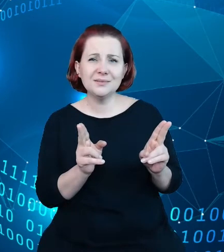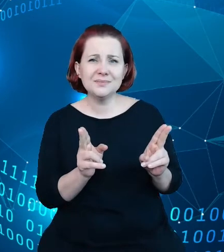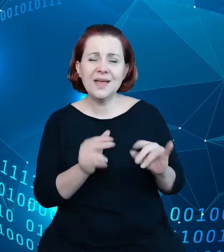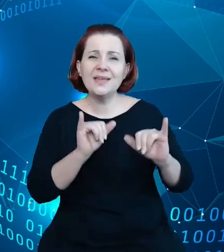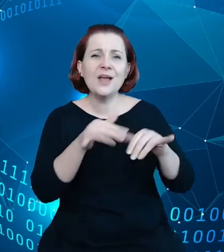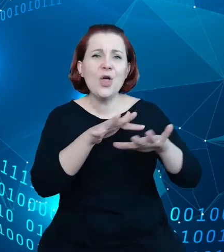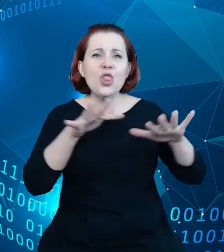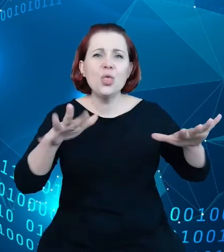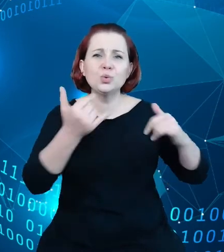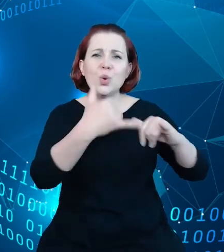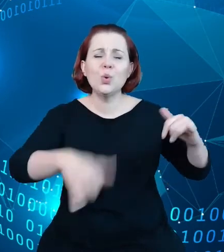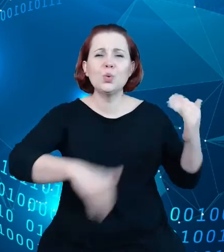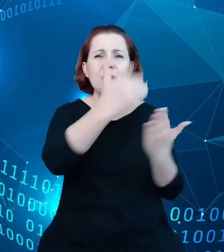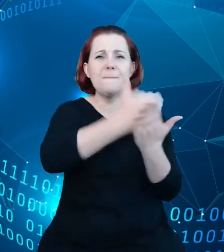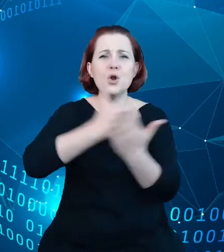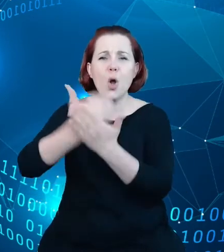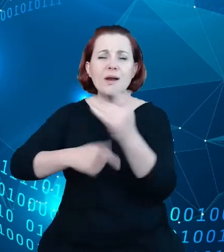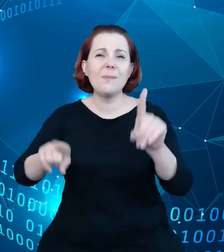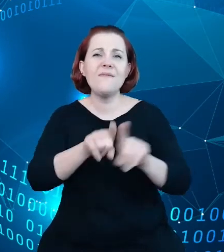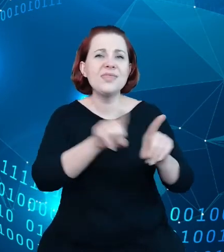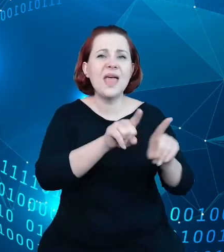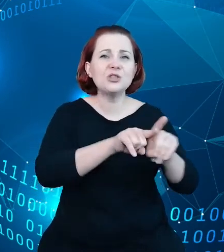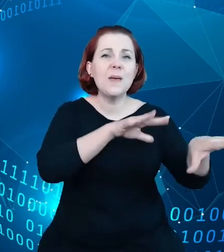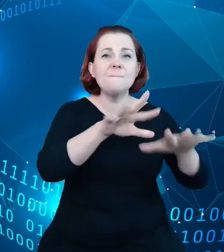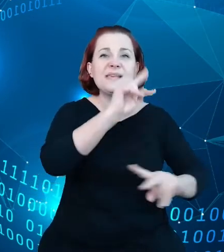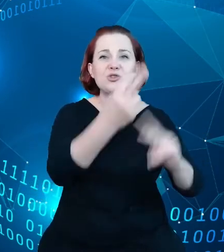źródeł informacji o tych danych. Internet jest przepełniony informacją o